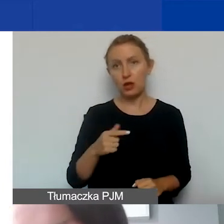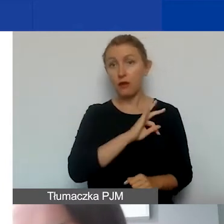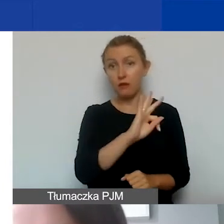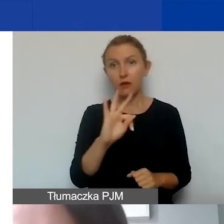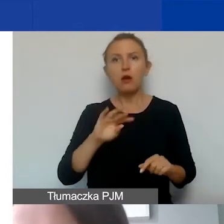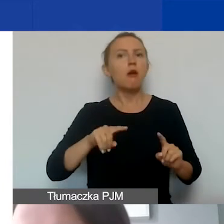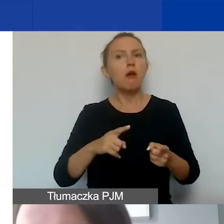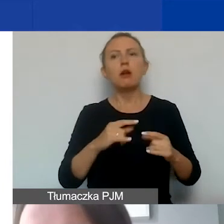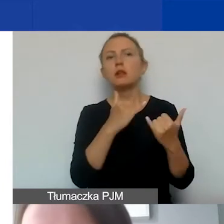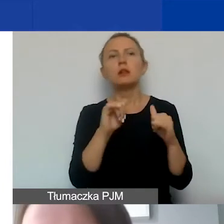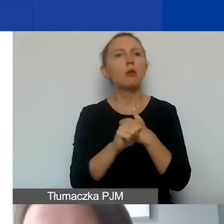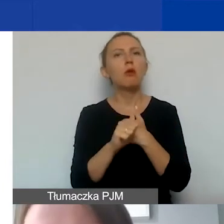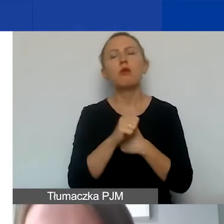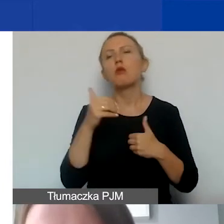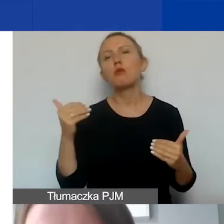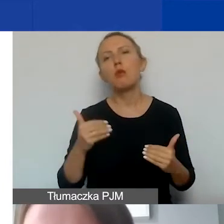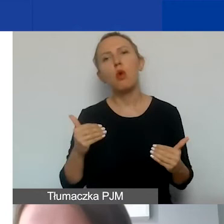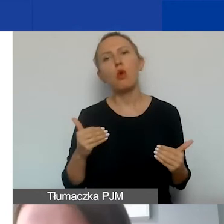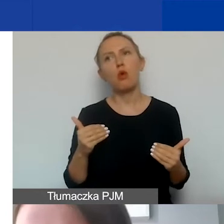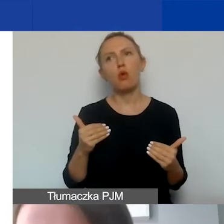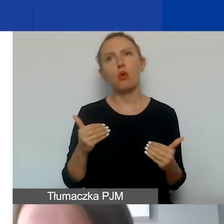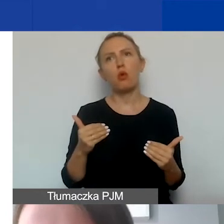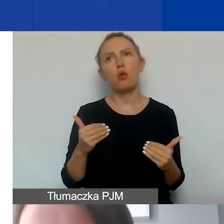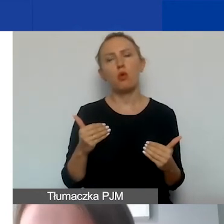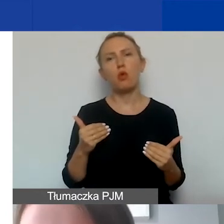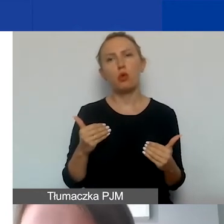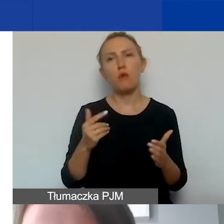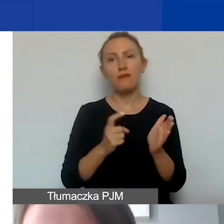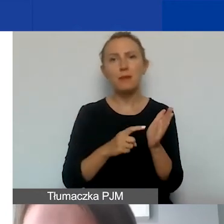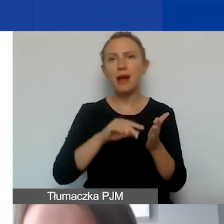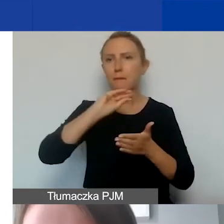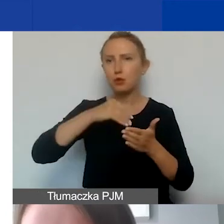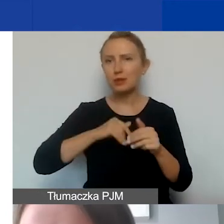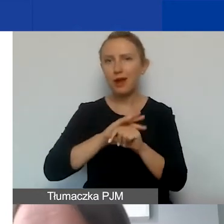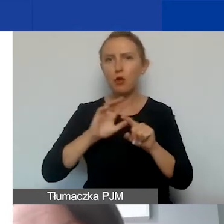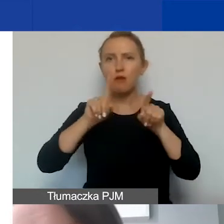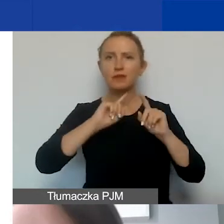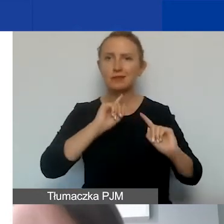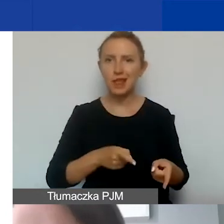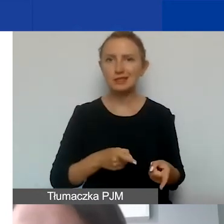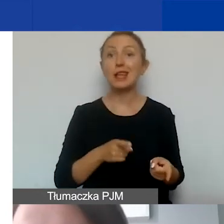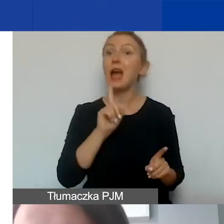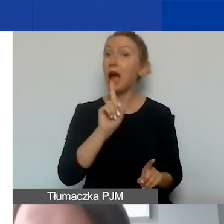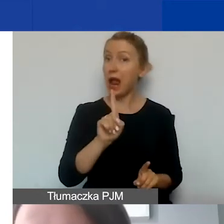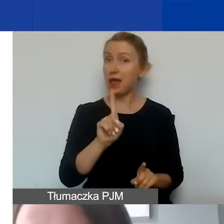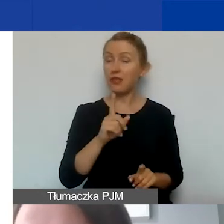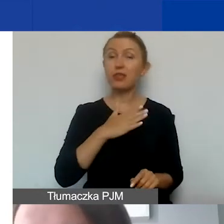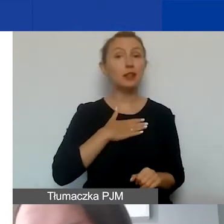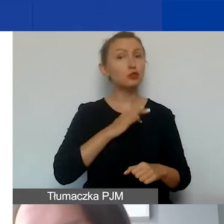Z jakichś innych względów mogą po prostu wymagać podpisania umowy-zlecenia. Przy czym zaznaczam, że w ramach naszego programu